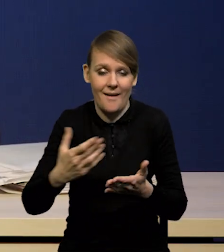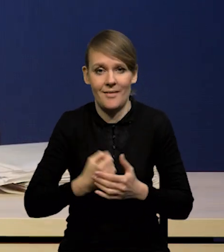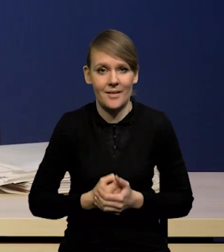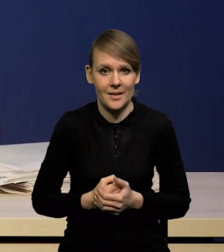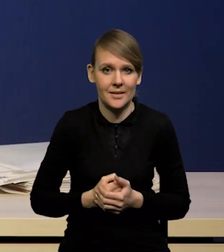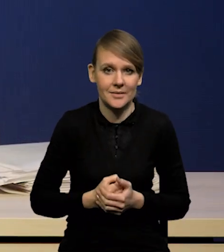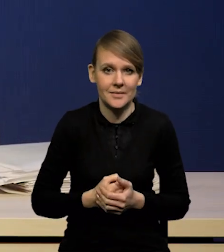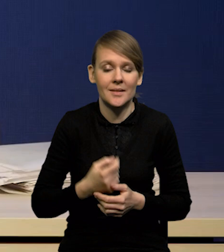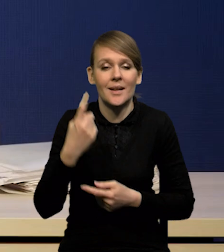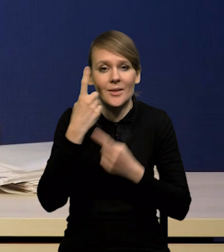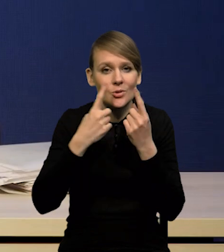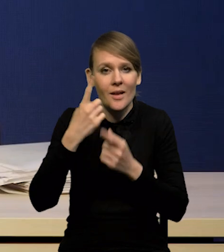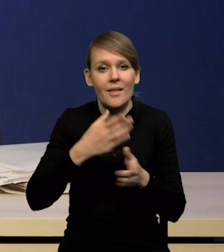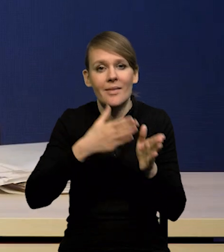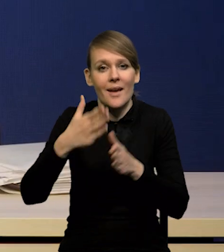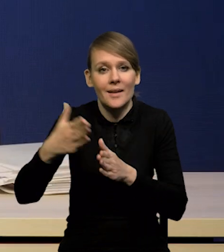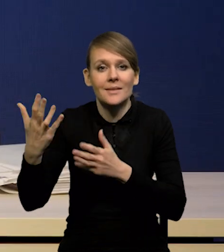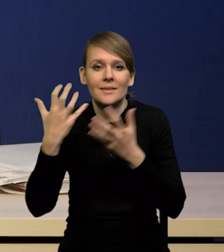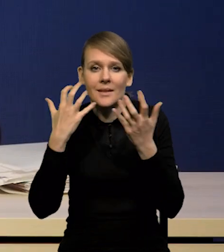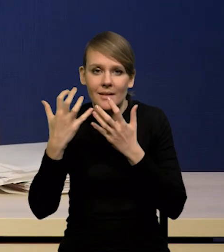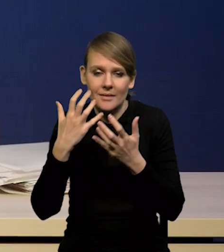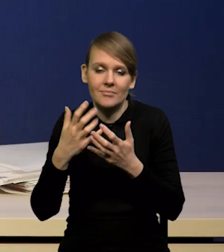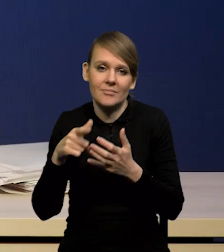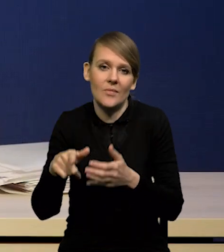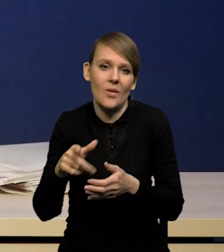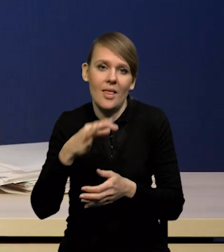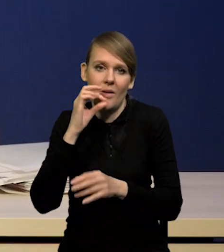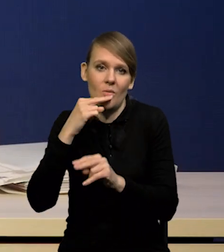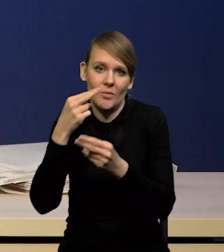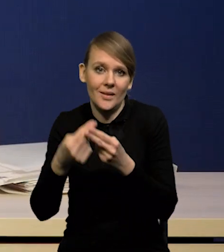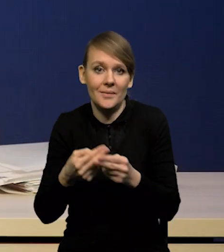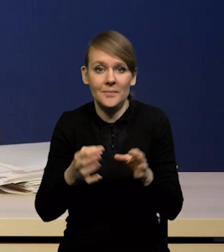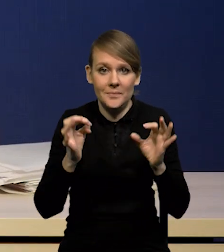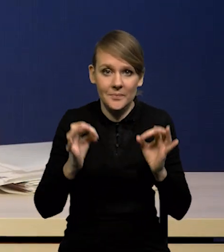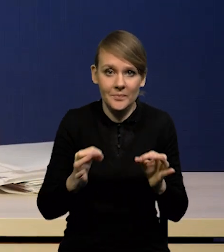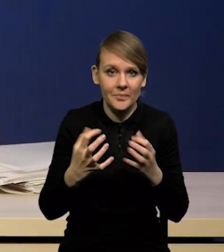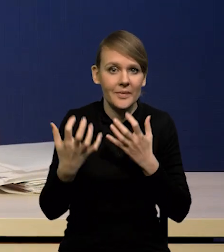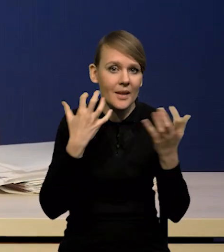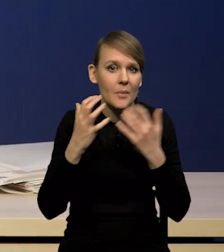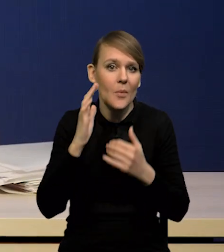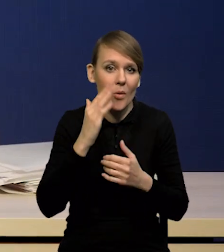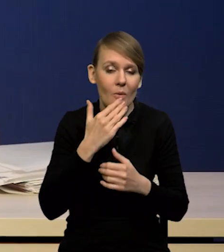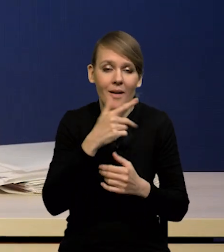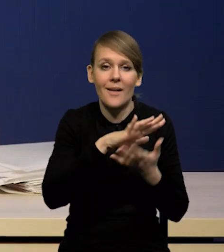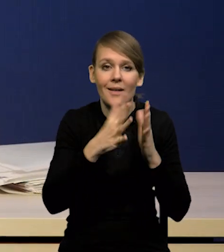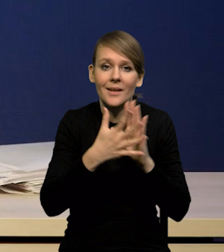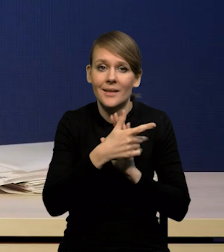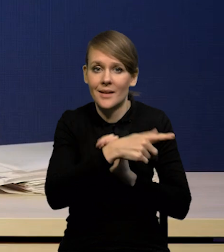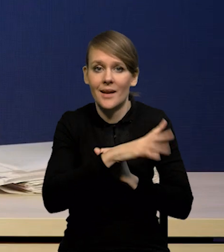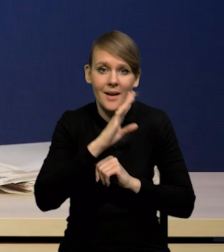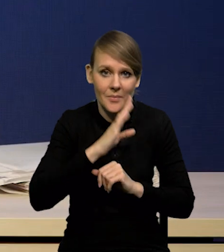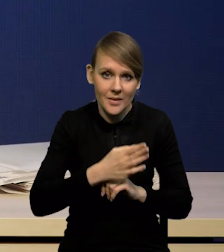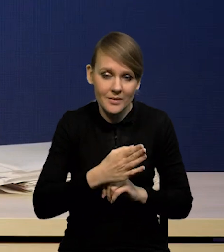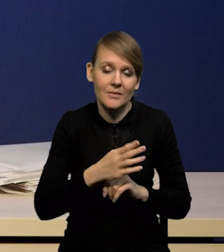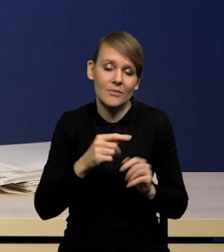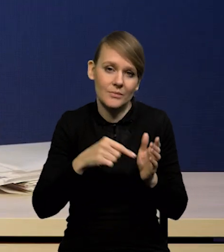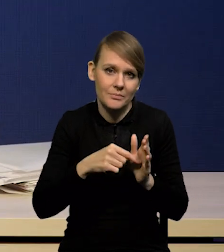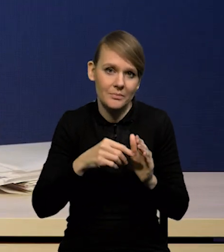pozwolą lepiej na nie odpowiedzieć. Na pewno dzisiejsze dane popołudniowe z rynku pracy w Stanach Zjednoczonych będą tutaj pomocne.